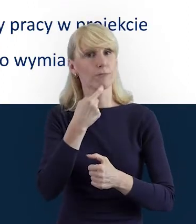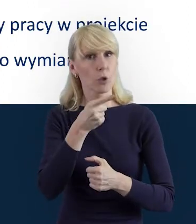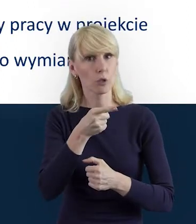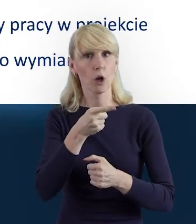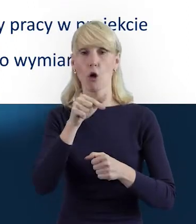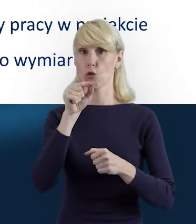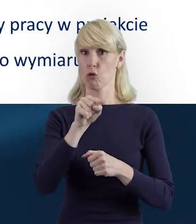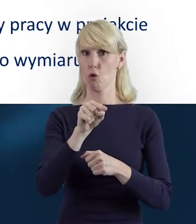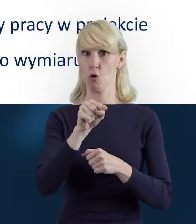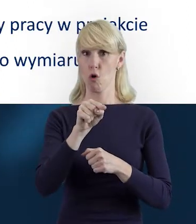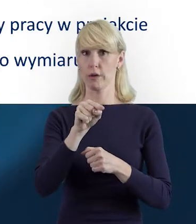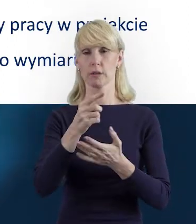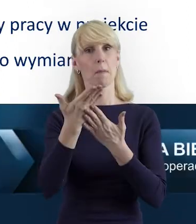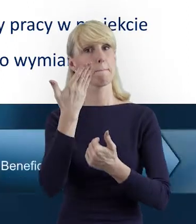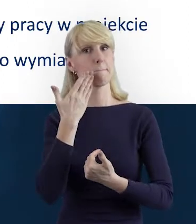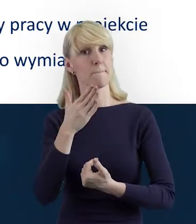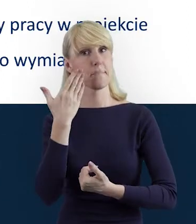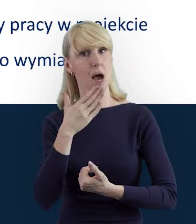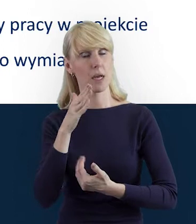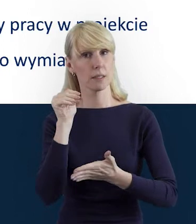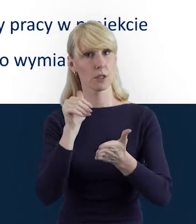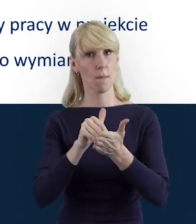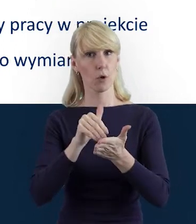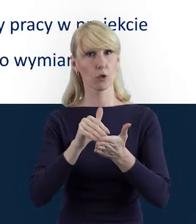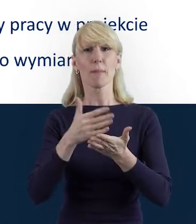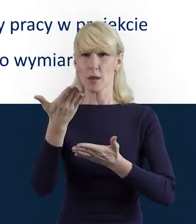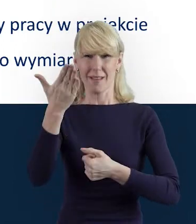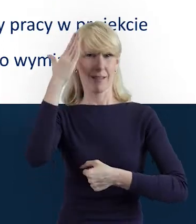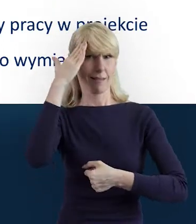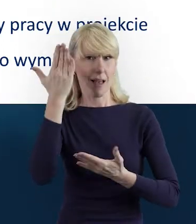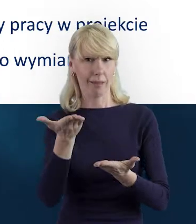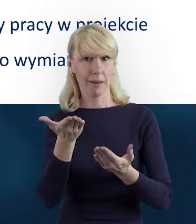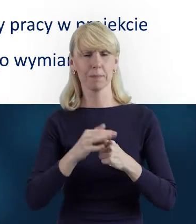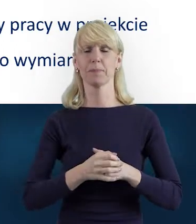które jest nam i Państwu, jako beneficjentom, powszechnie znane.